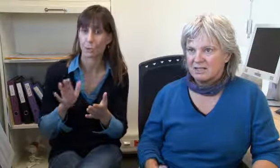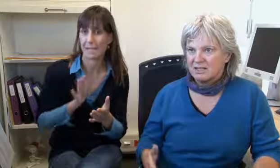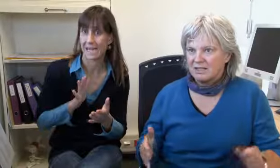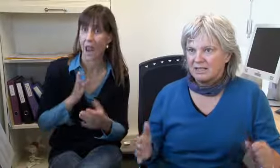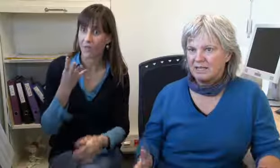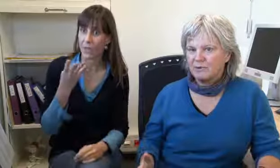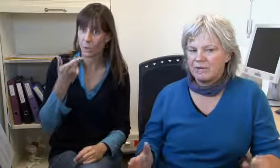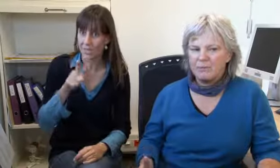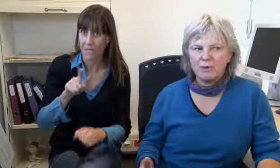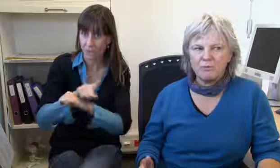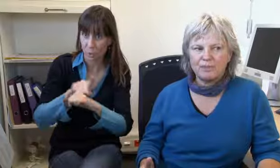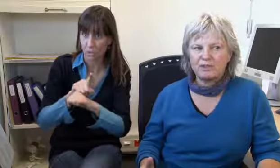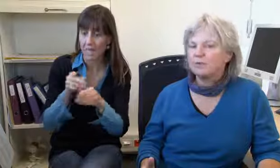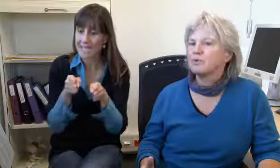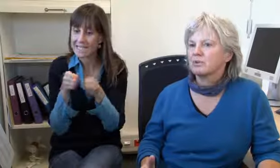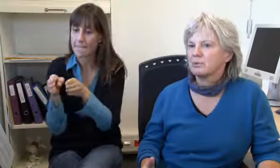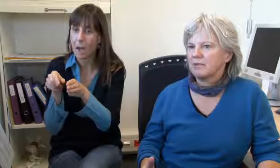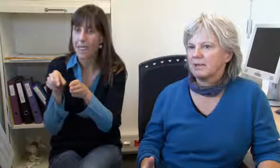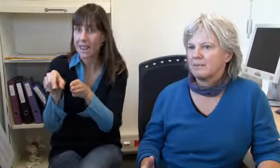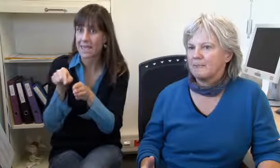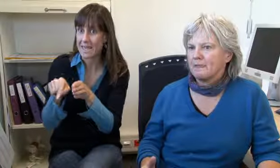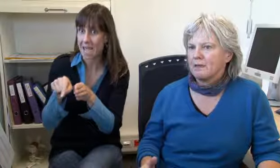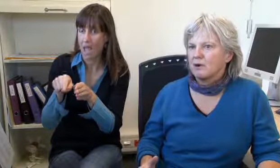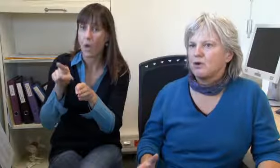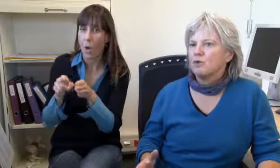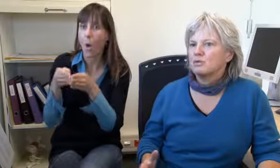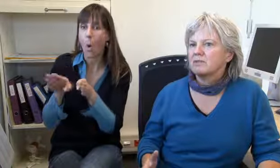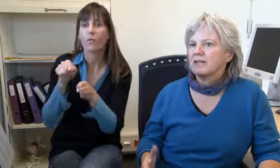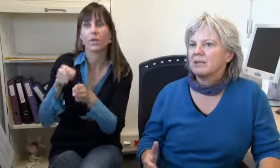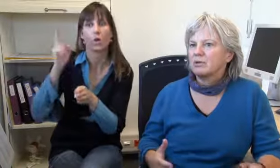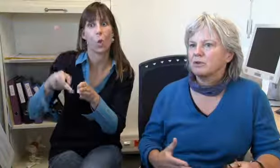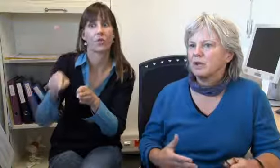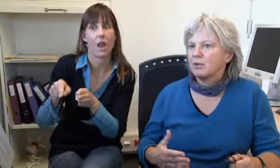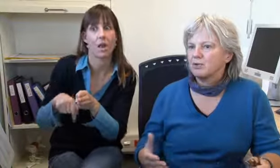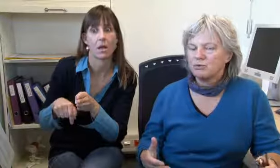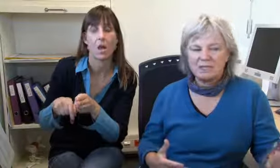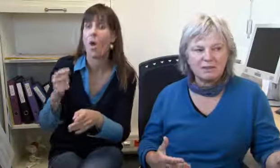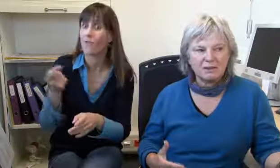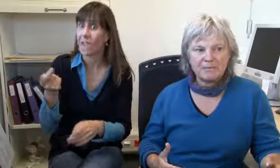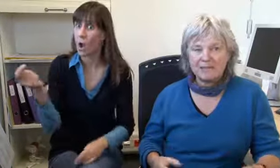Wir haben 24 Stunden extra eine Linie welche immer offen ist für Notfälle.